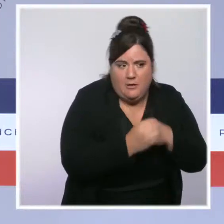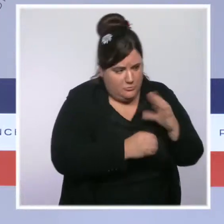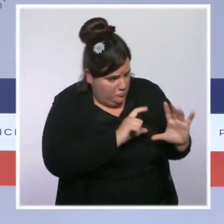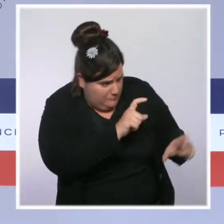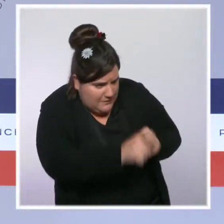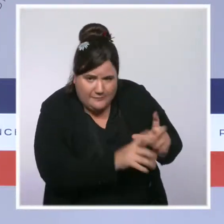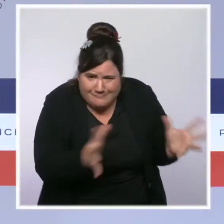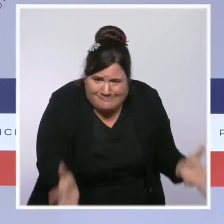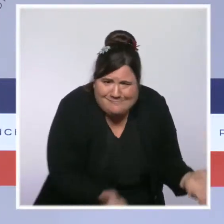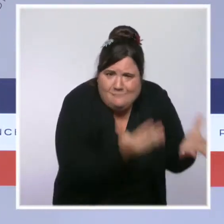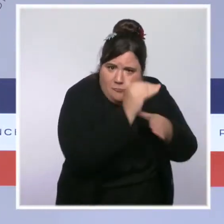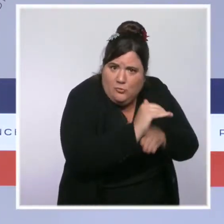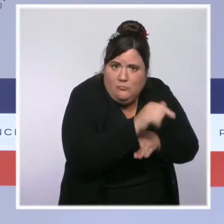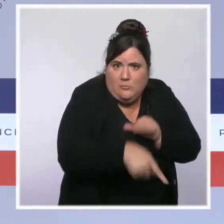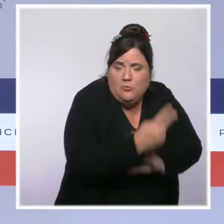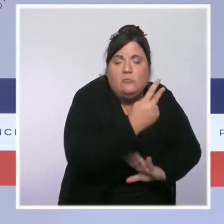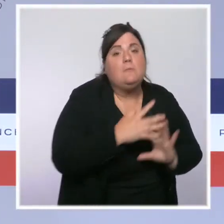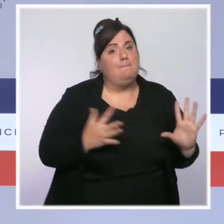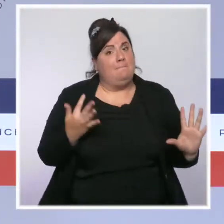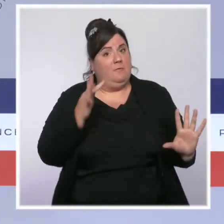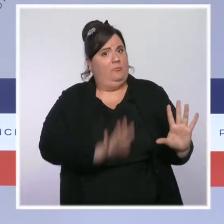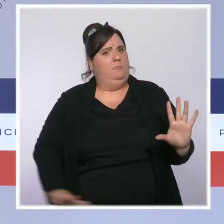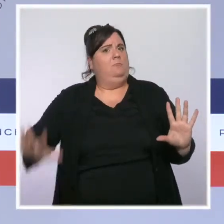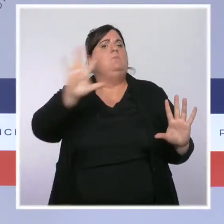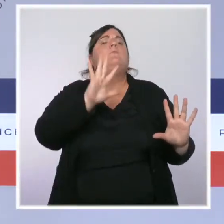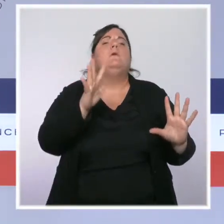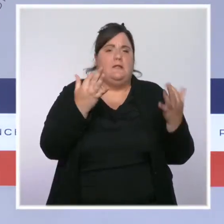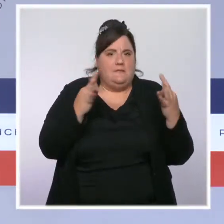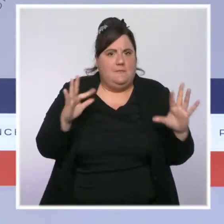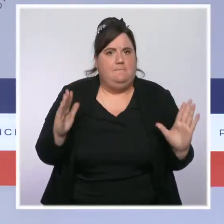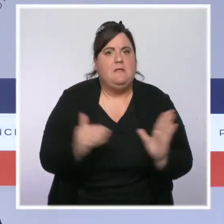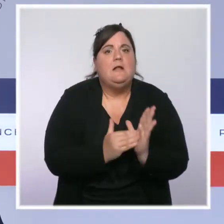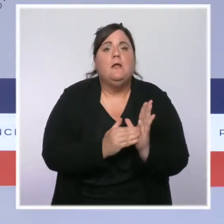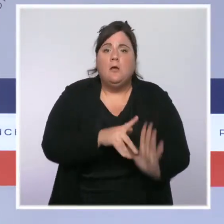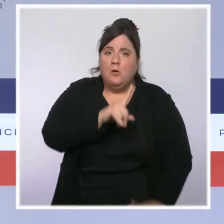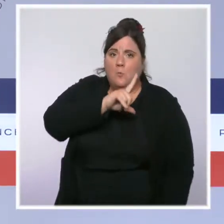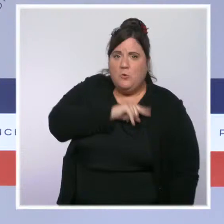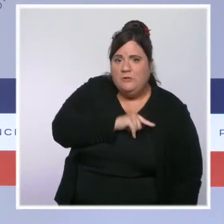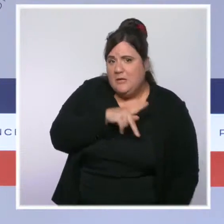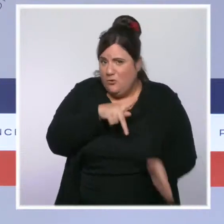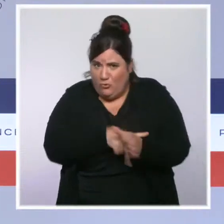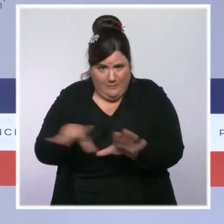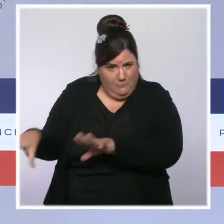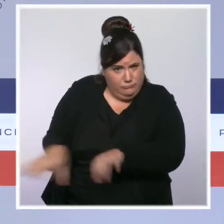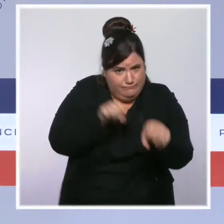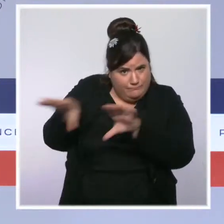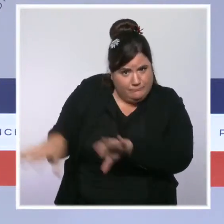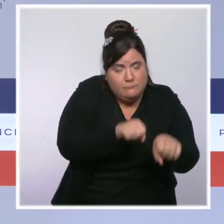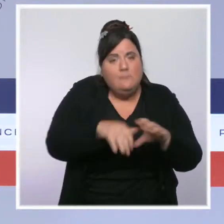supplémentaires auront été recrutés. Nous avons renouvelé les deux tiers de leur parc automobile et, fin 2021,